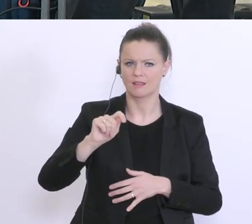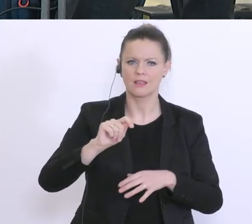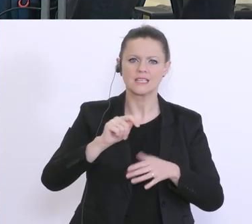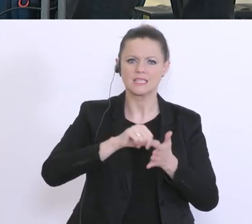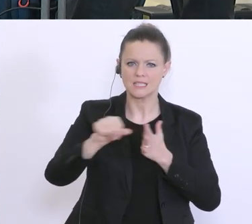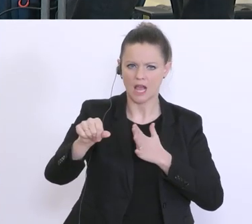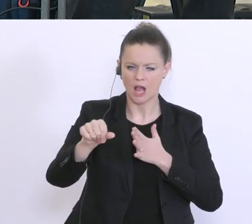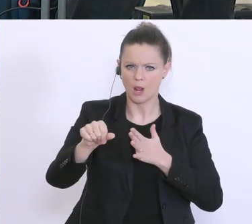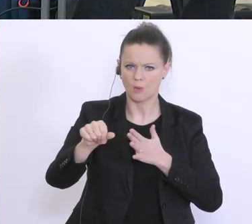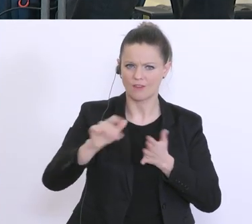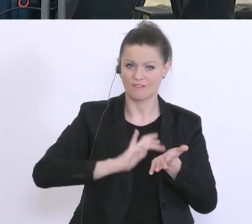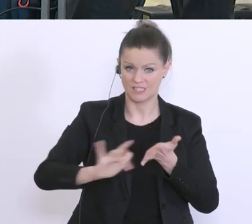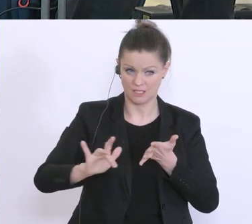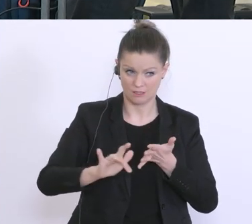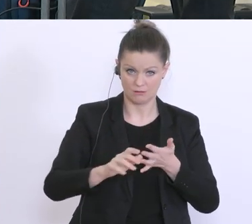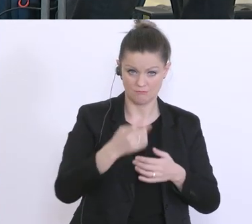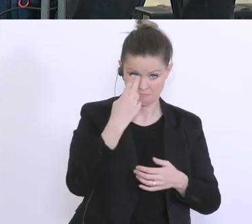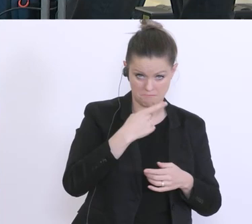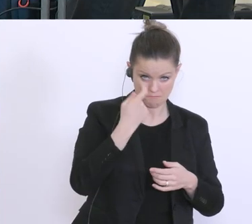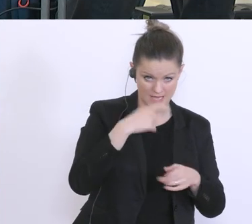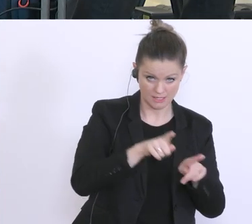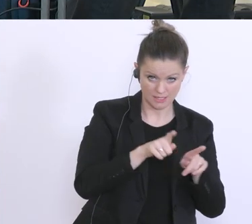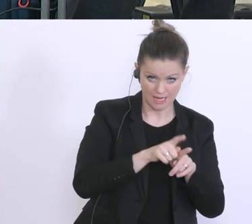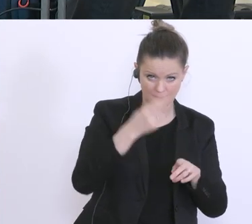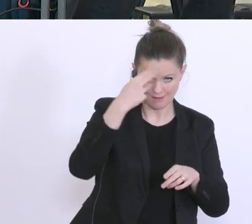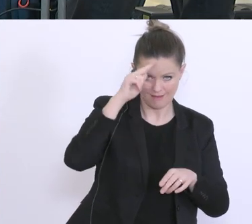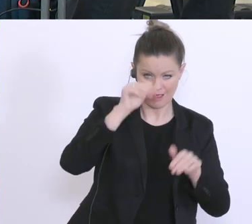die Empfehlung und Herr Zadrazil: Wie schaut das aus? Werden die Banken sich daranhalten?